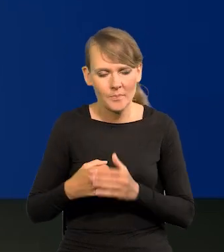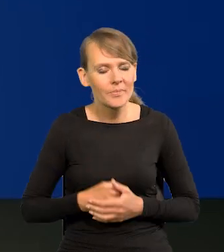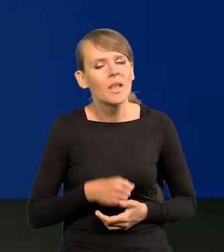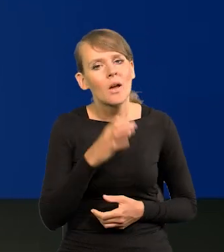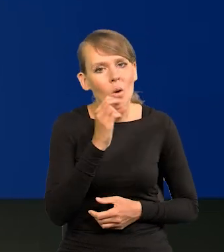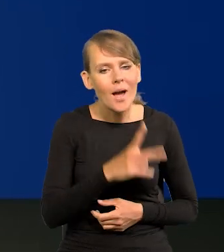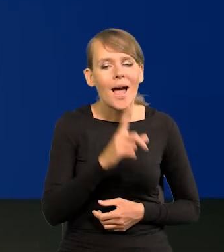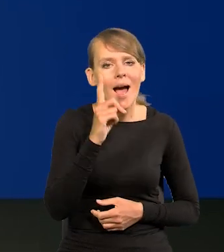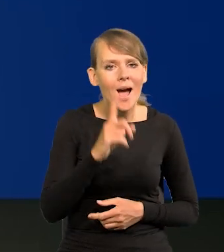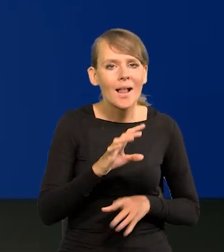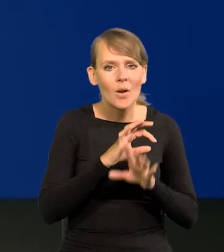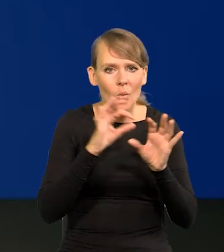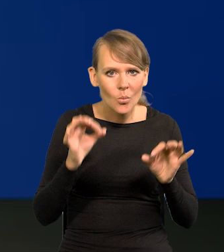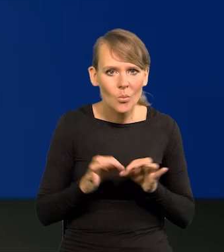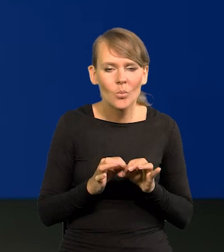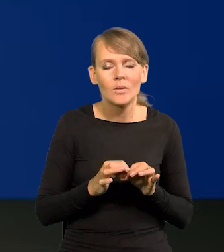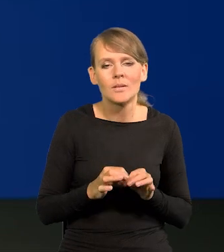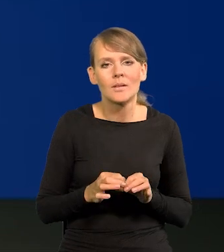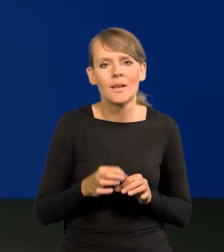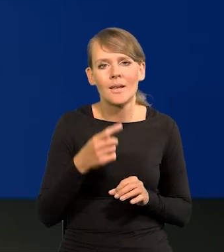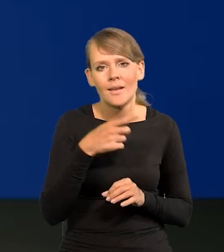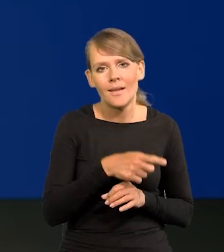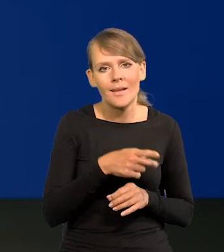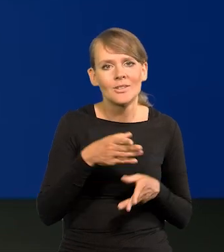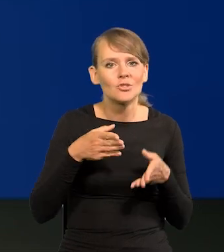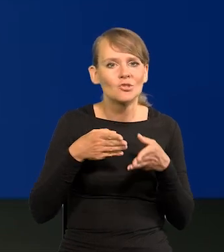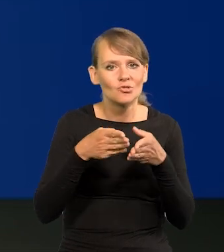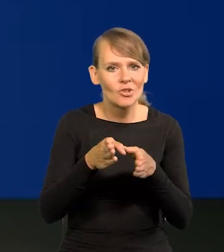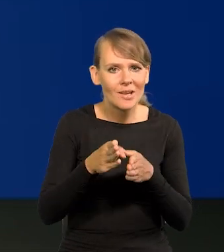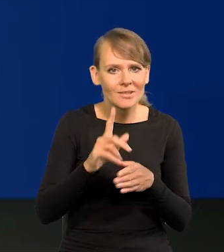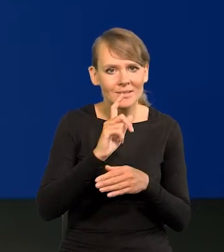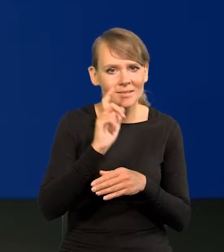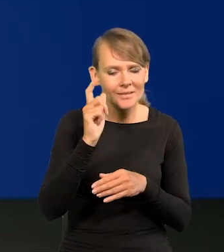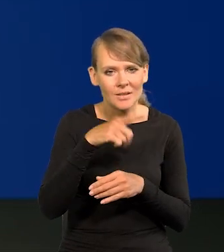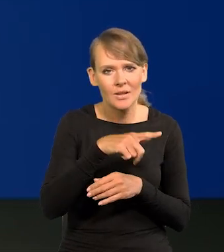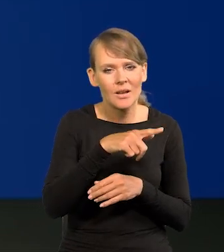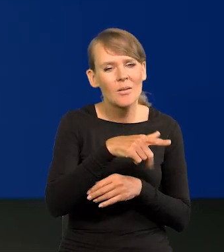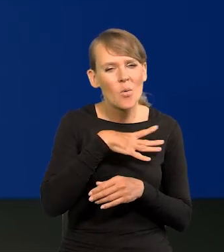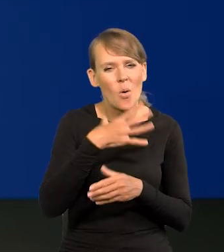Ale czy biorąc pod uwagę tą ścieżkę centralną projekcji, którą Pan zaprezentował,